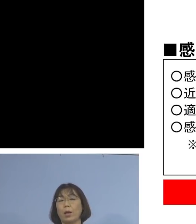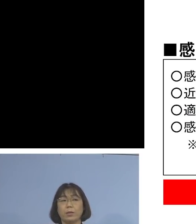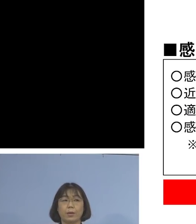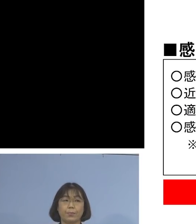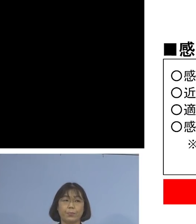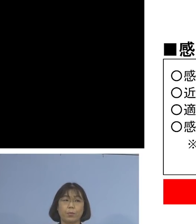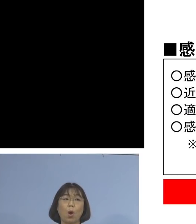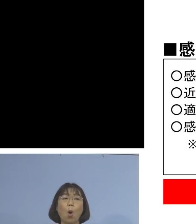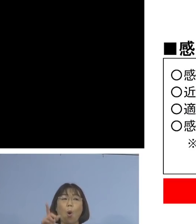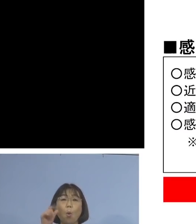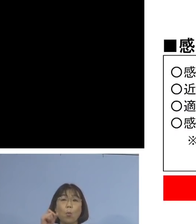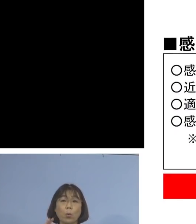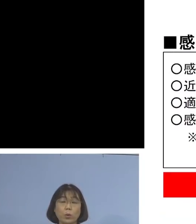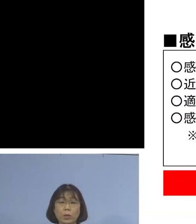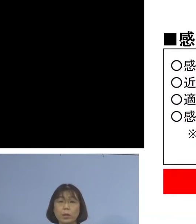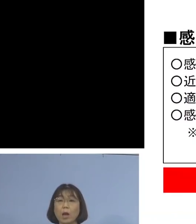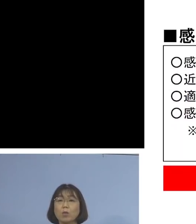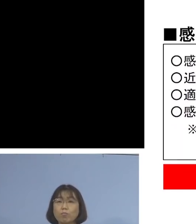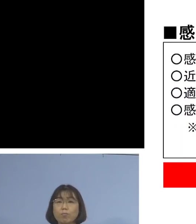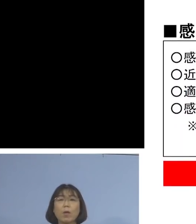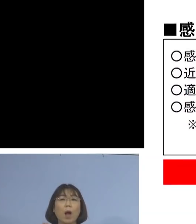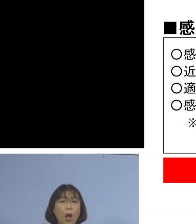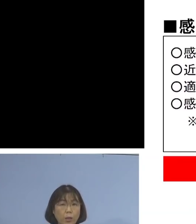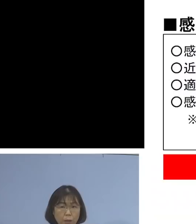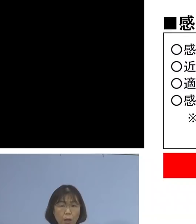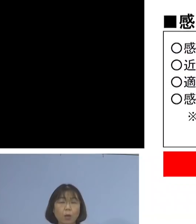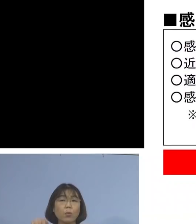もし仮に出勤していた ということになれば